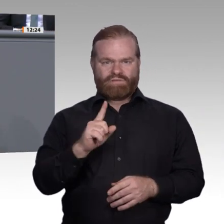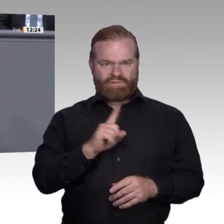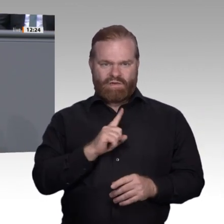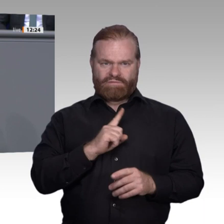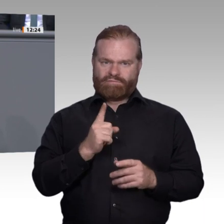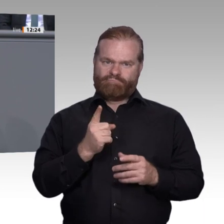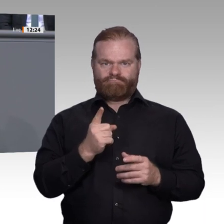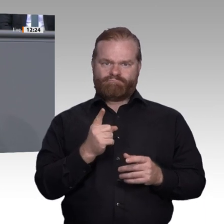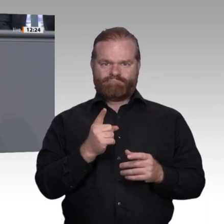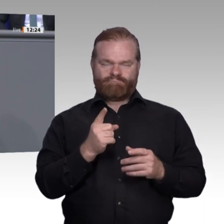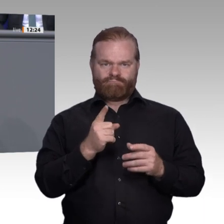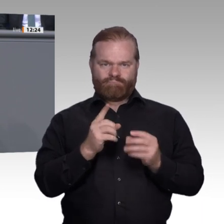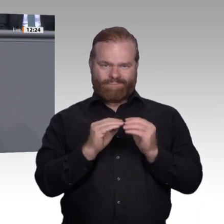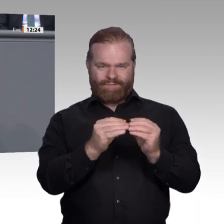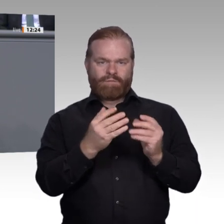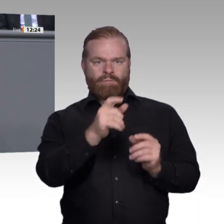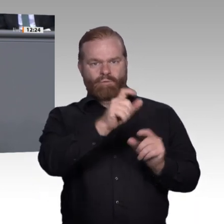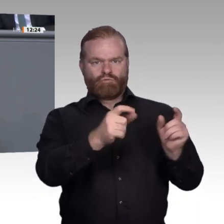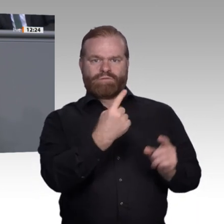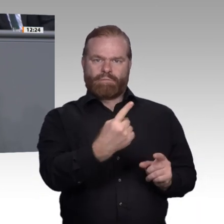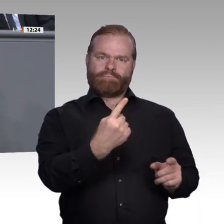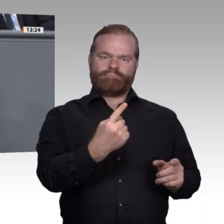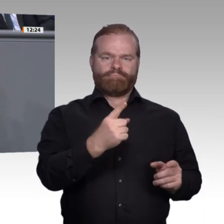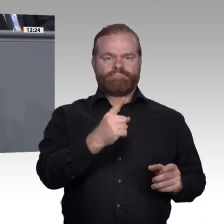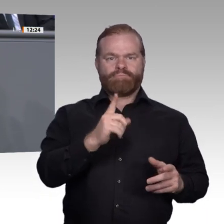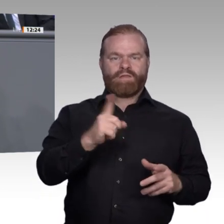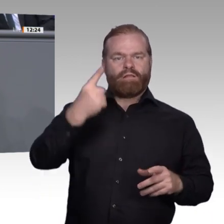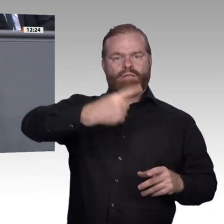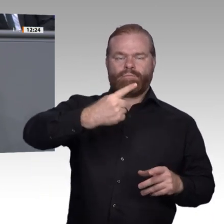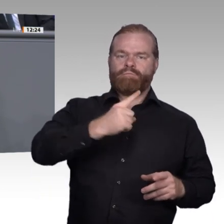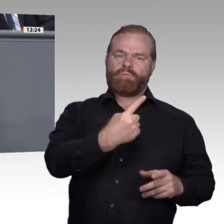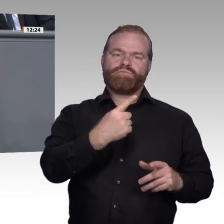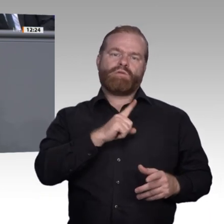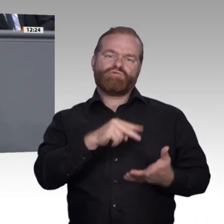abgeschlossene Berufsausbildung ist sie gut fünfmal so hoch. Wir haben daher viele